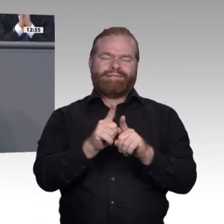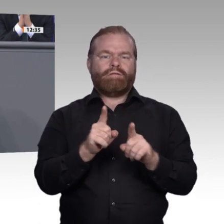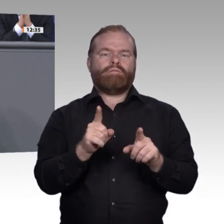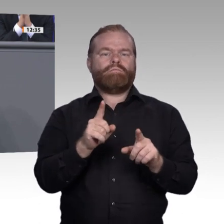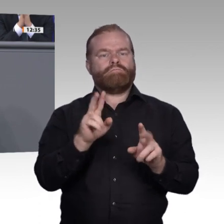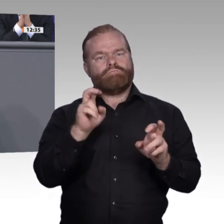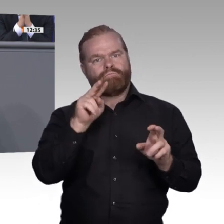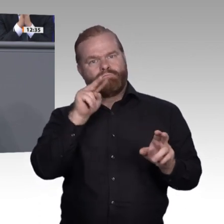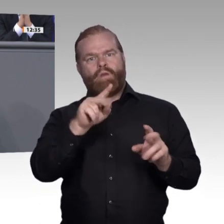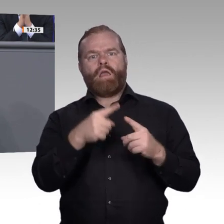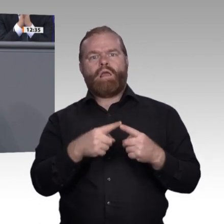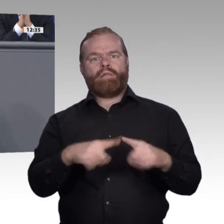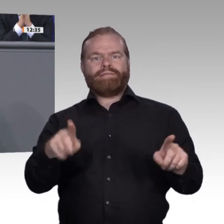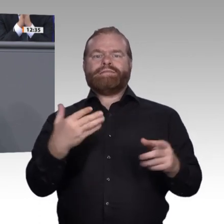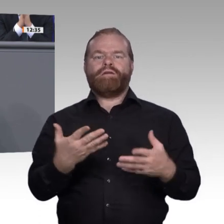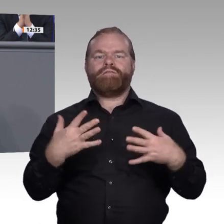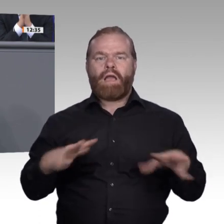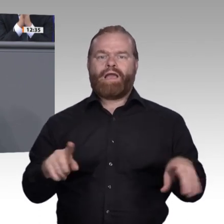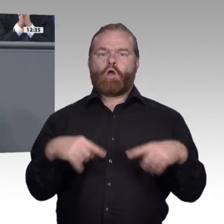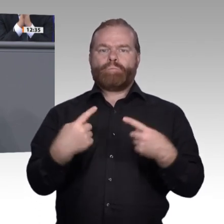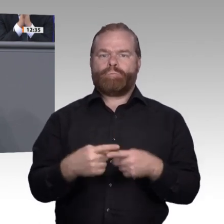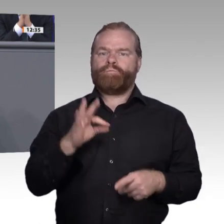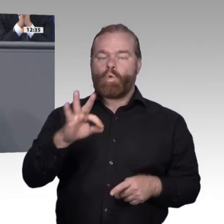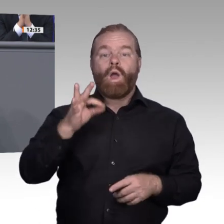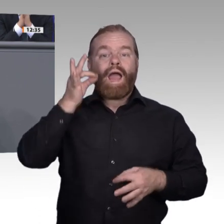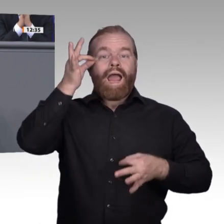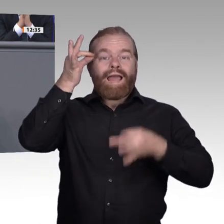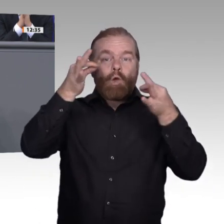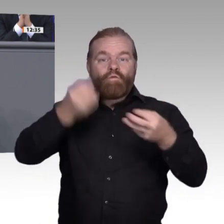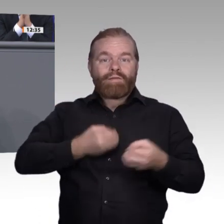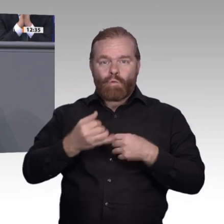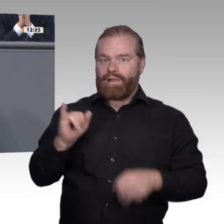könnte es hier und da etwas schneller gehen – Stichwort „agile Verfahren“ –,